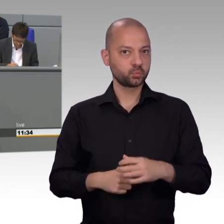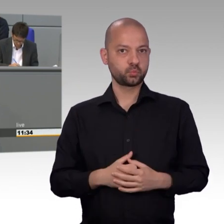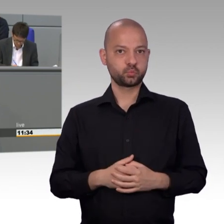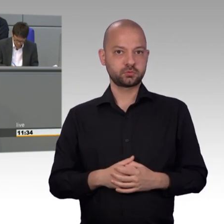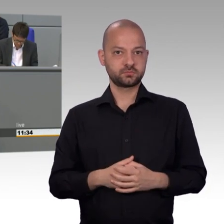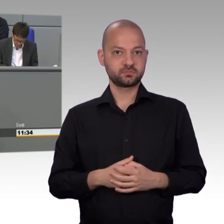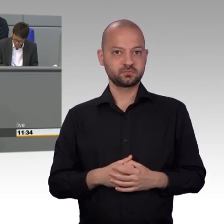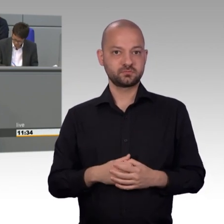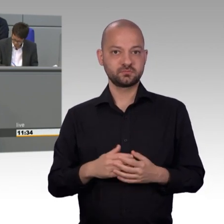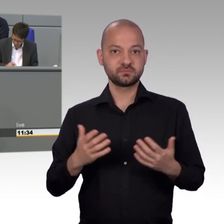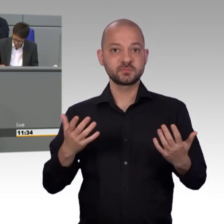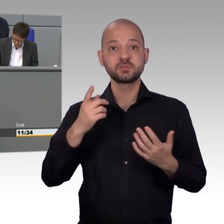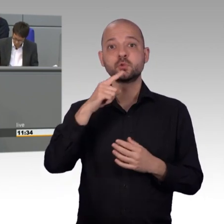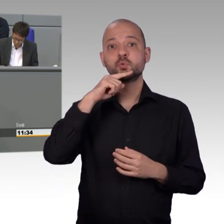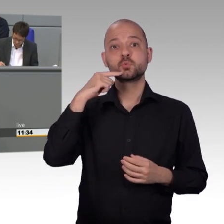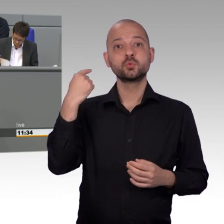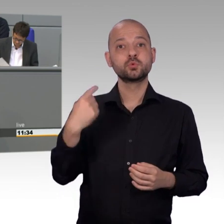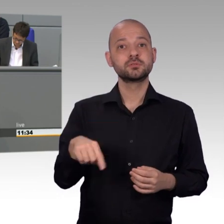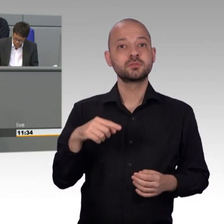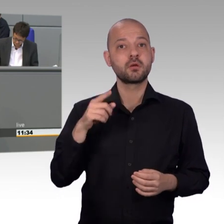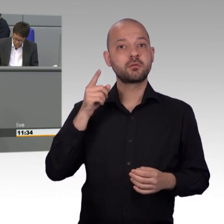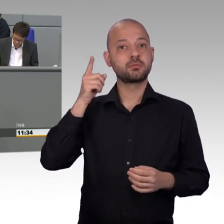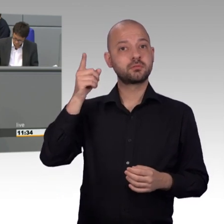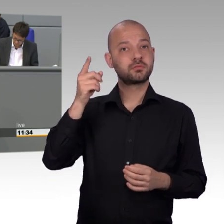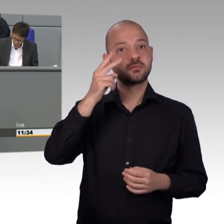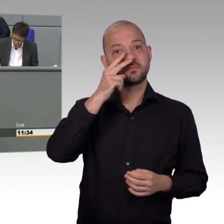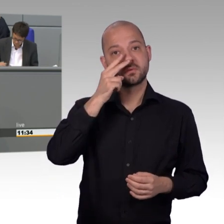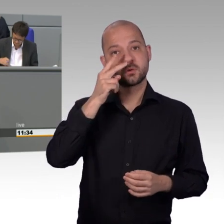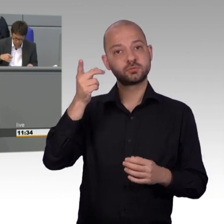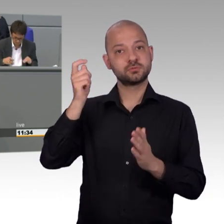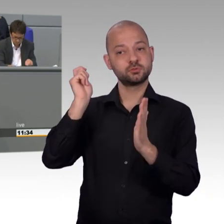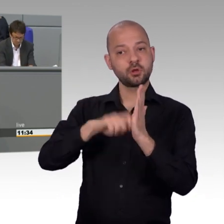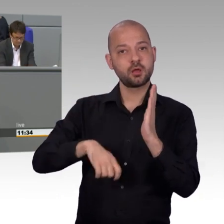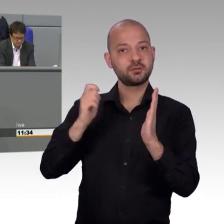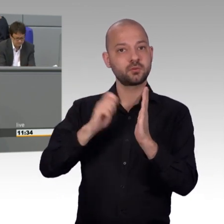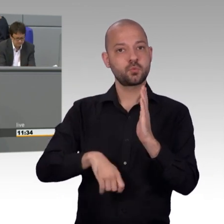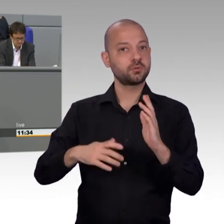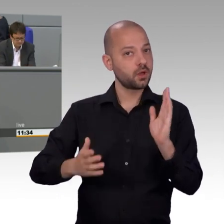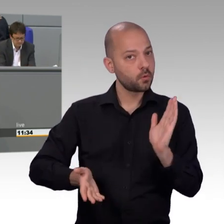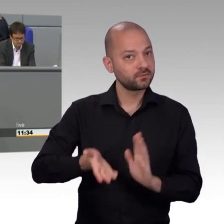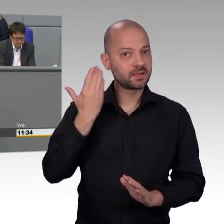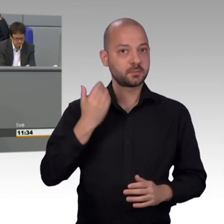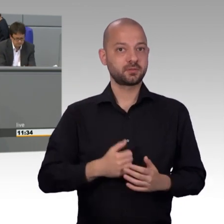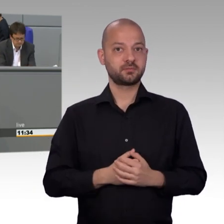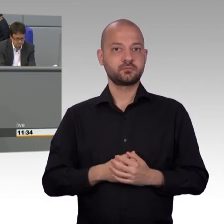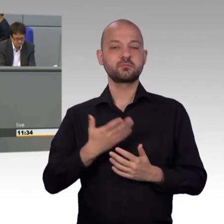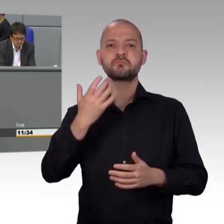Es wandten sich sogar zahlreiche Mitarbeiter des BAMF an den Ausschuss, um ihre befristeten Arbeitsverhältnisse endlich zu entfristen.